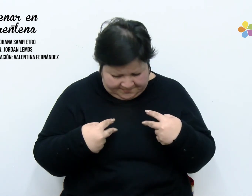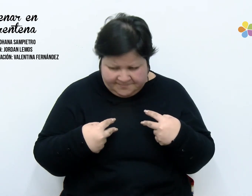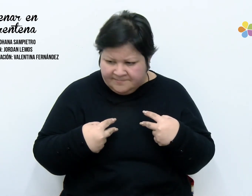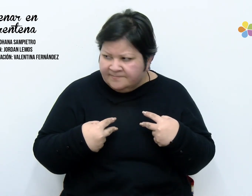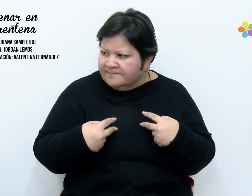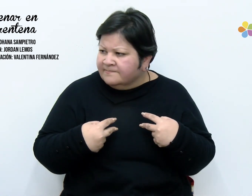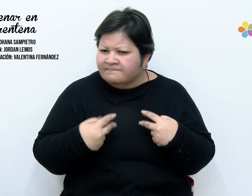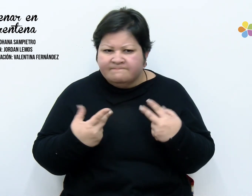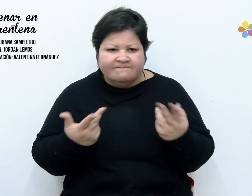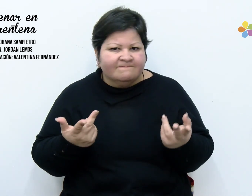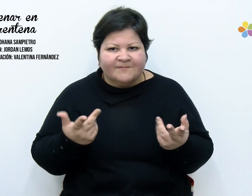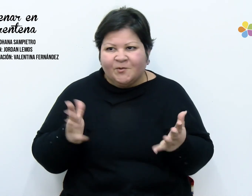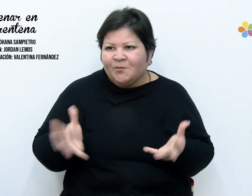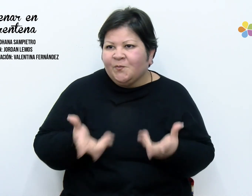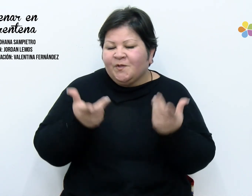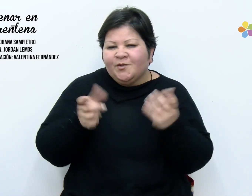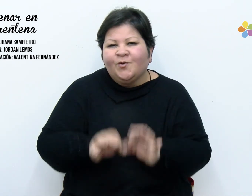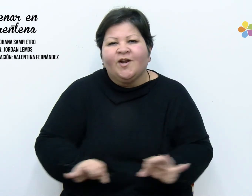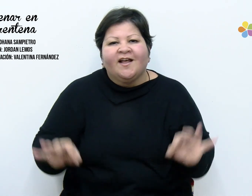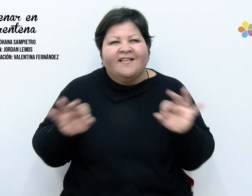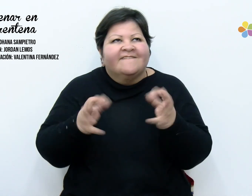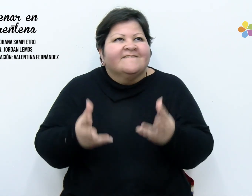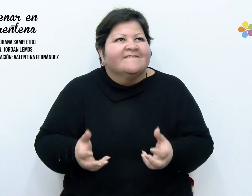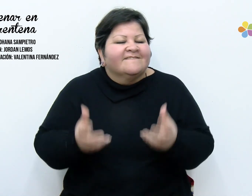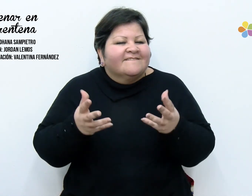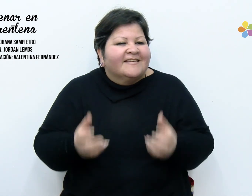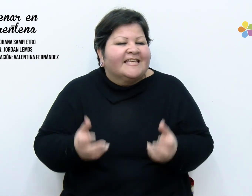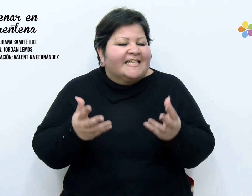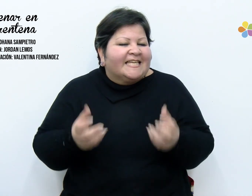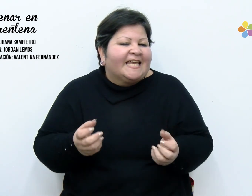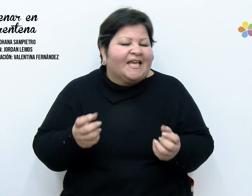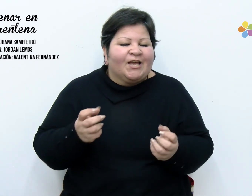de oír tu risa, de ver tus ojos y que revuelvan todo por aquí adentro